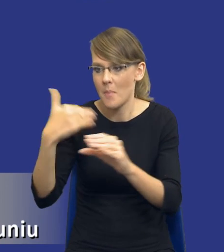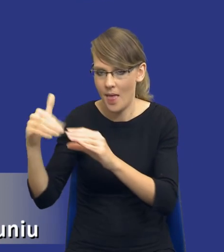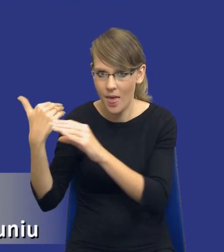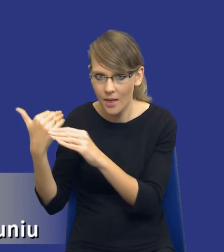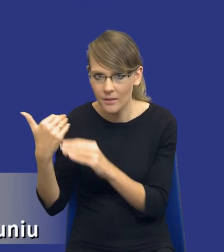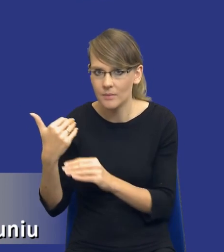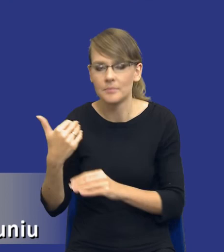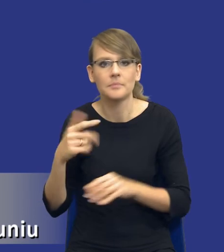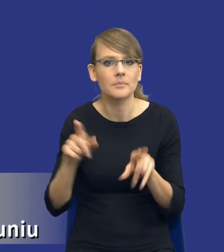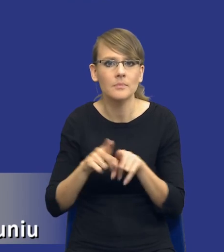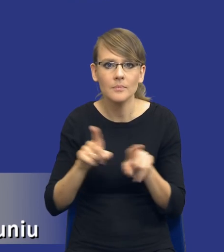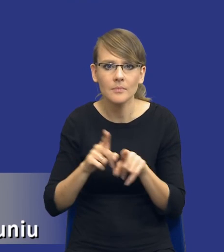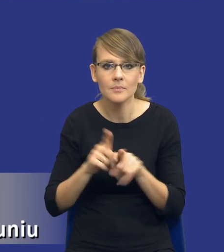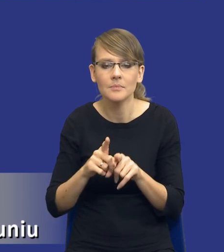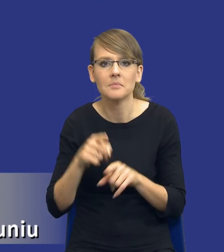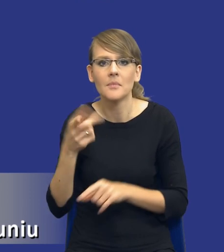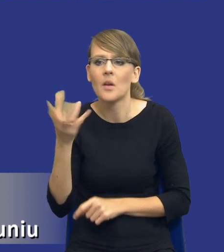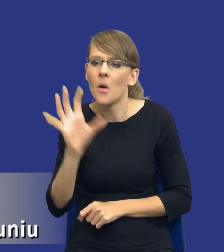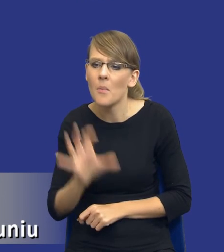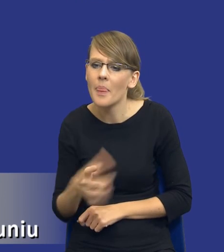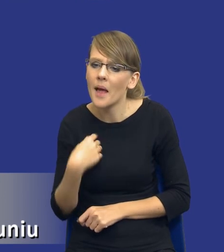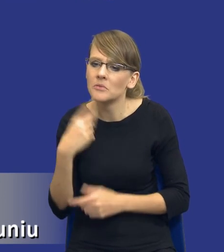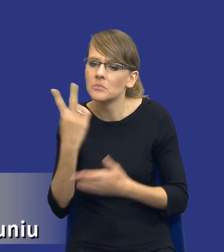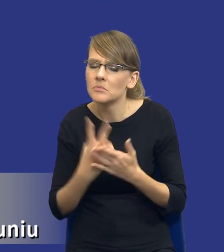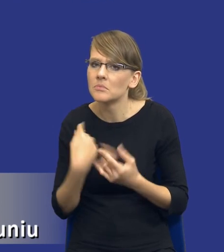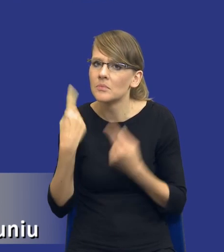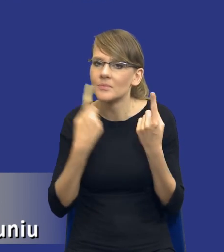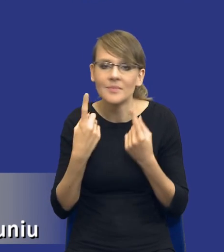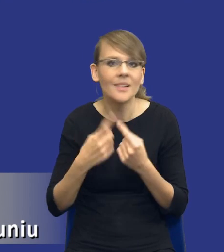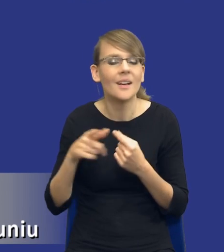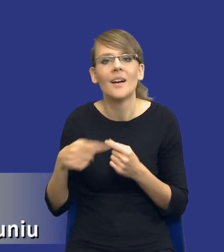czy czytając komentarze w social mediach, stwierdziłem, że jeszcze raz go pokażę w